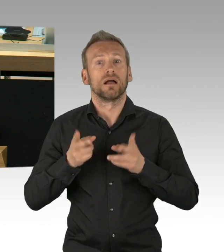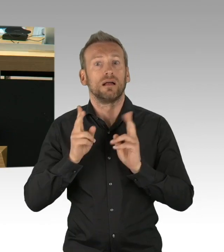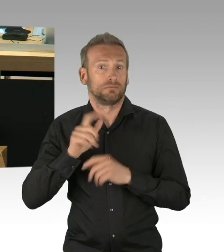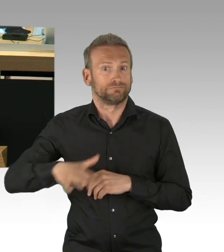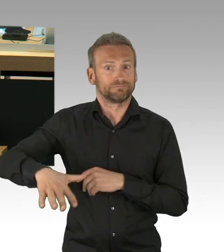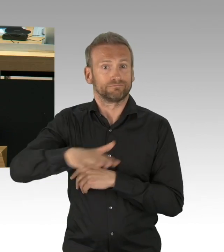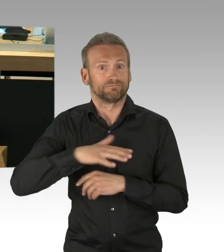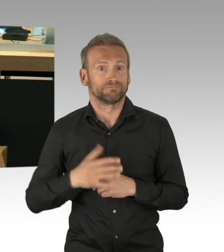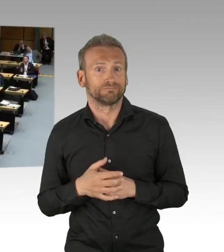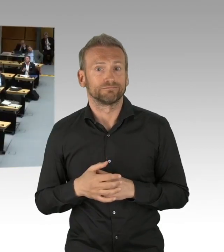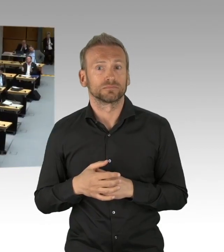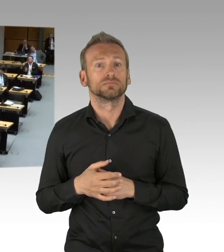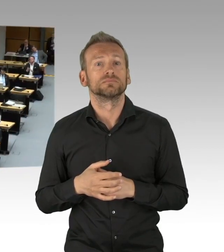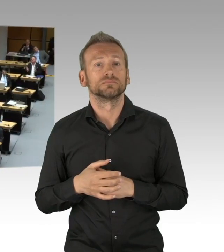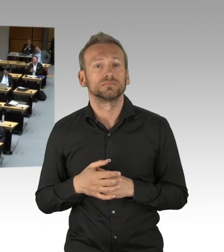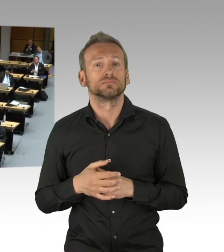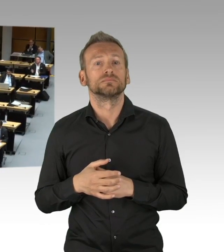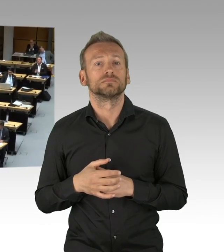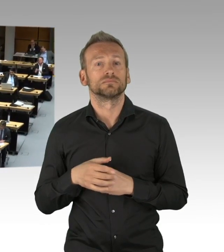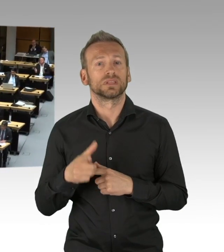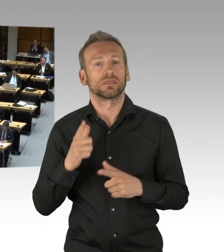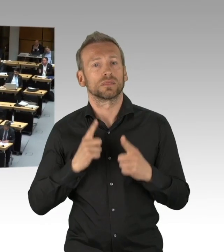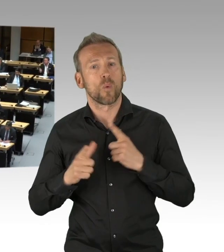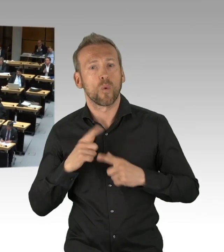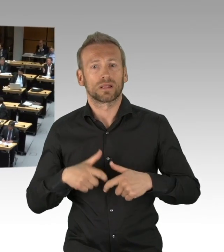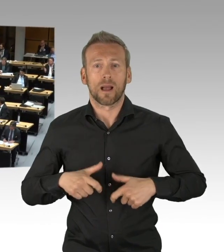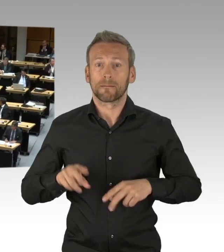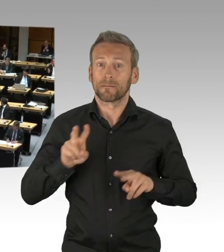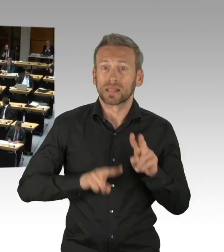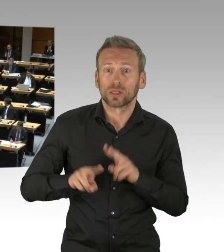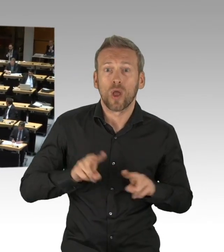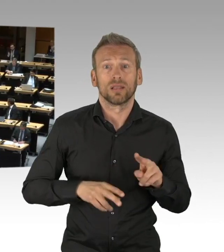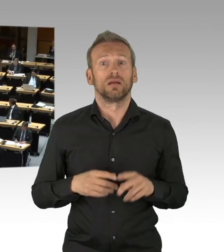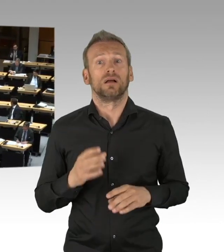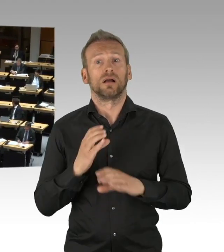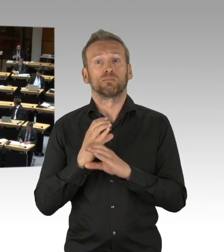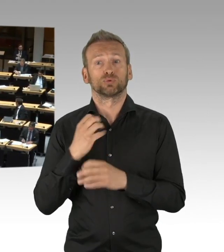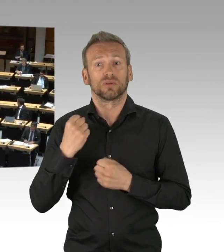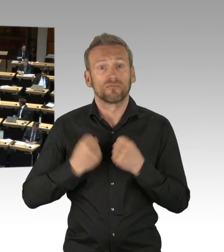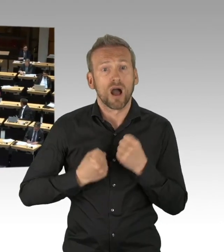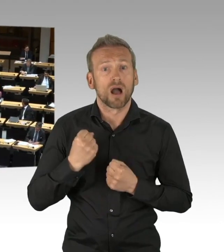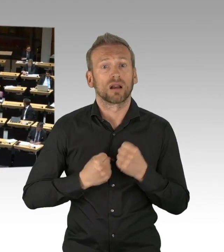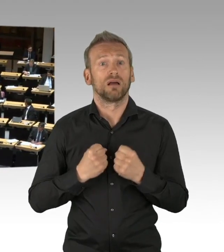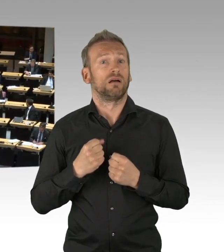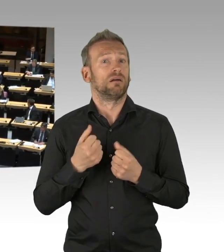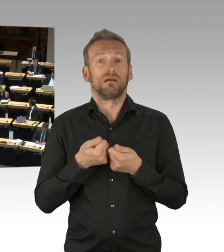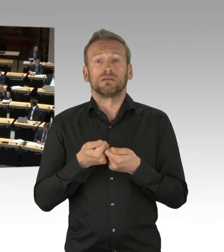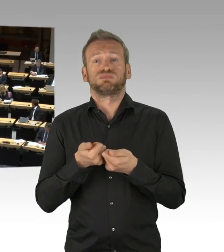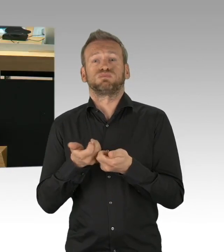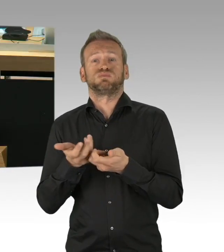(Beifall) So wie an diejenigen, die Berlin nach dem Krieg